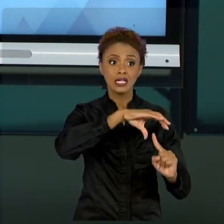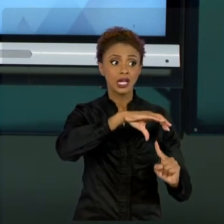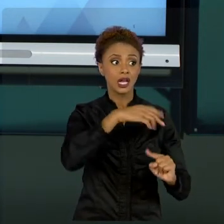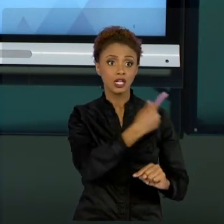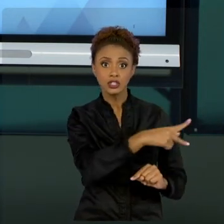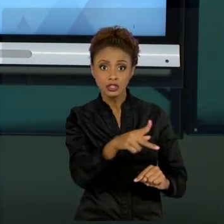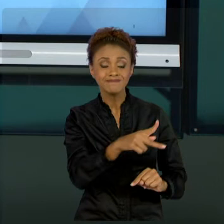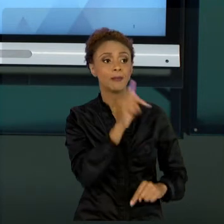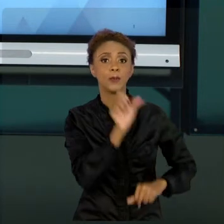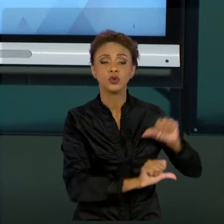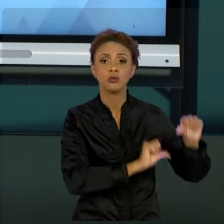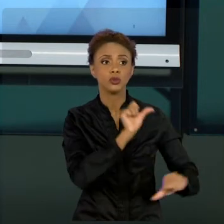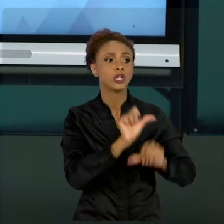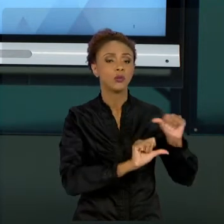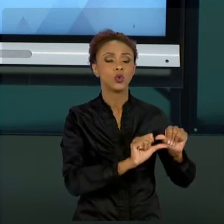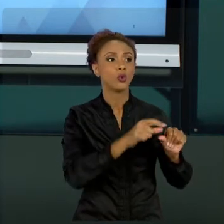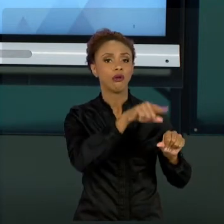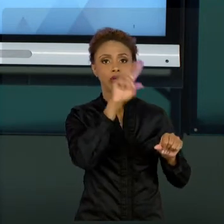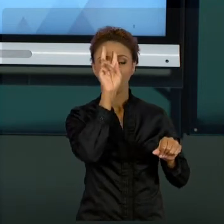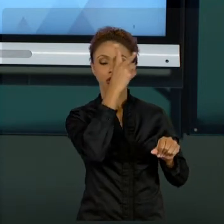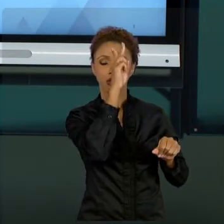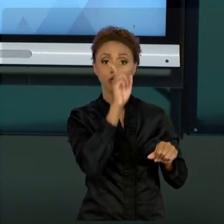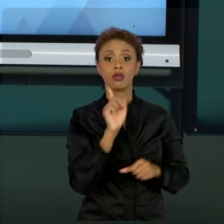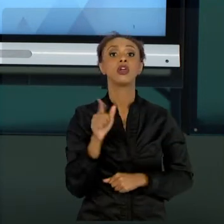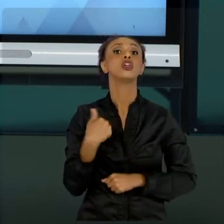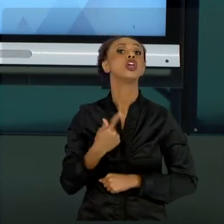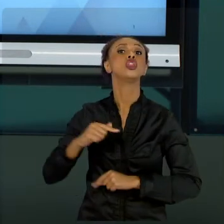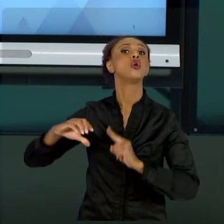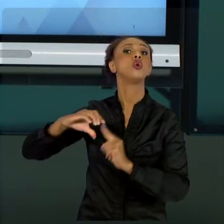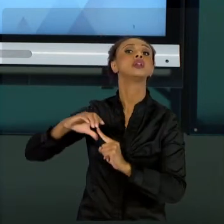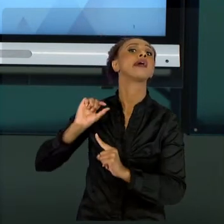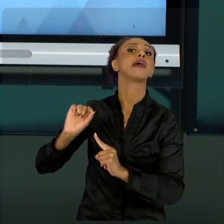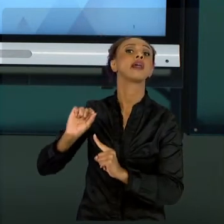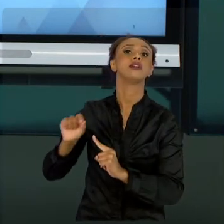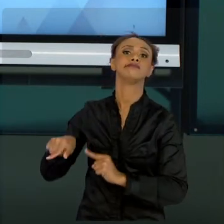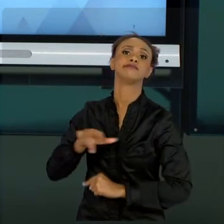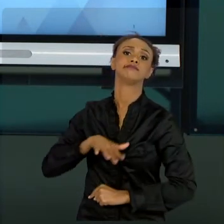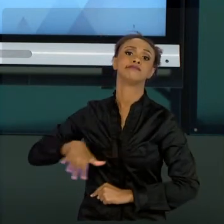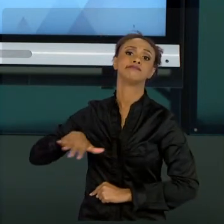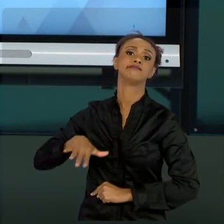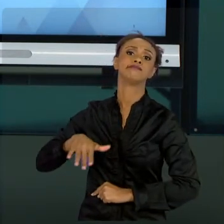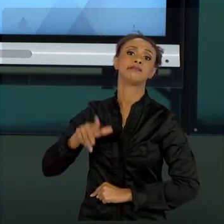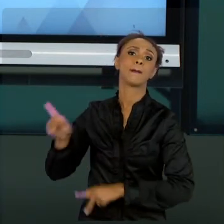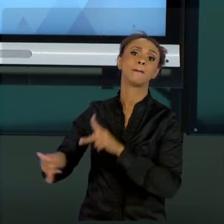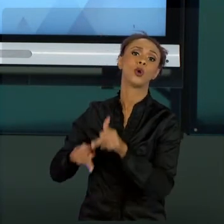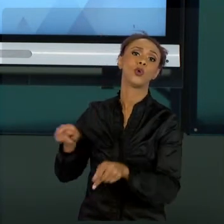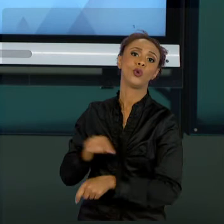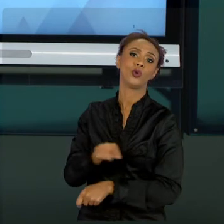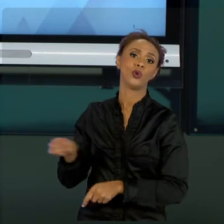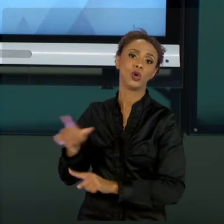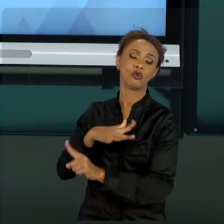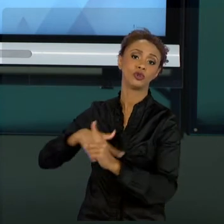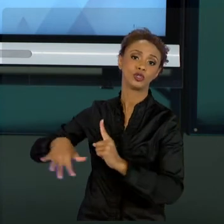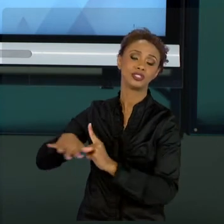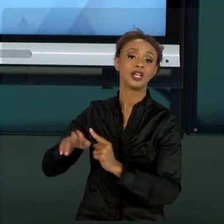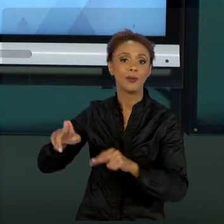É FEITO CONFORME AS LEIS; ENTÃO, É MUITO MAIS DIRECIONADO, ENGESSADO QUANTO AO SENTIDO DE LEIS